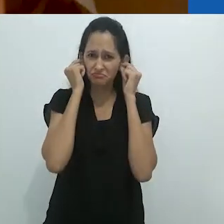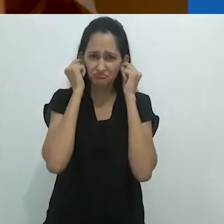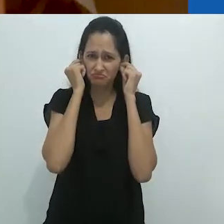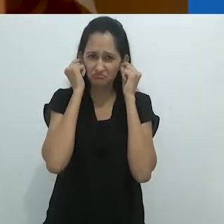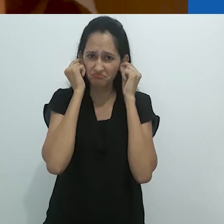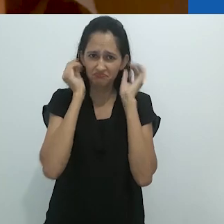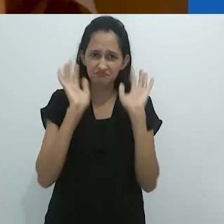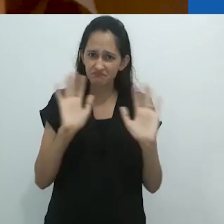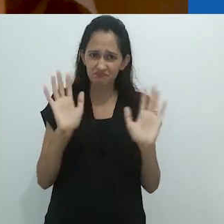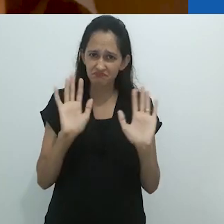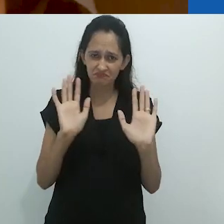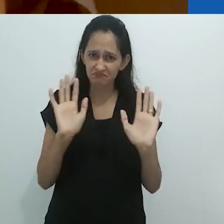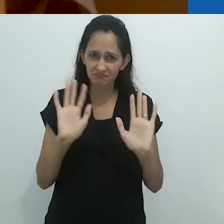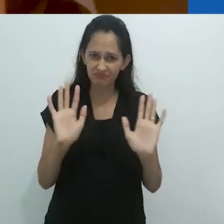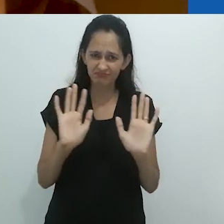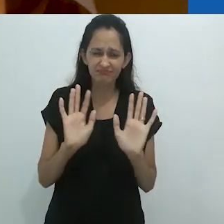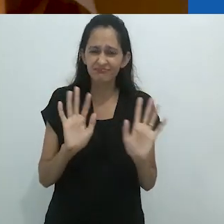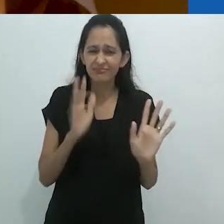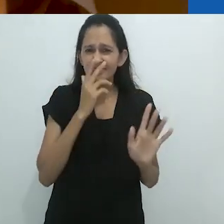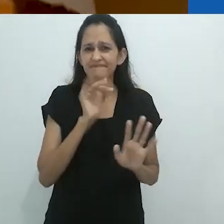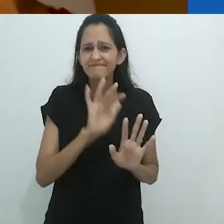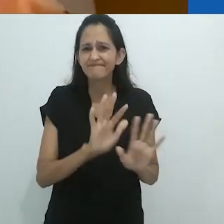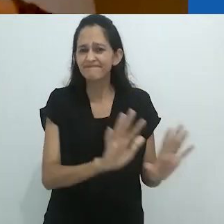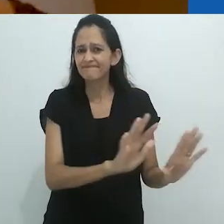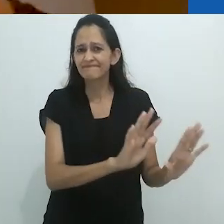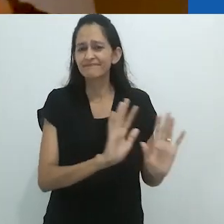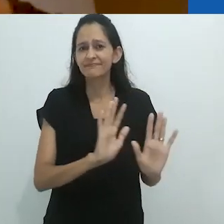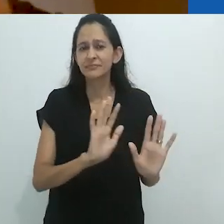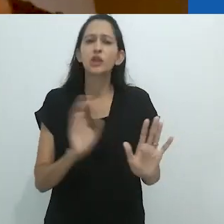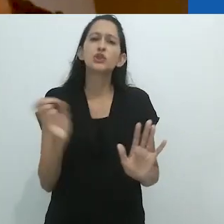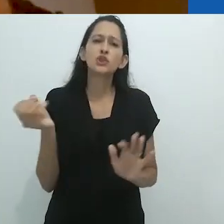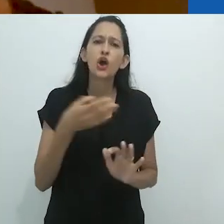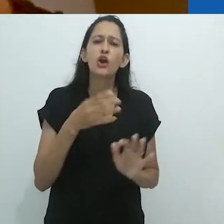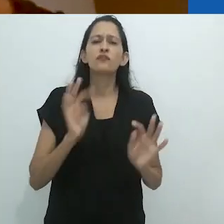mas isso deve ser parte das novas tecnologias